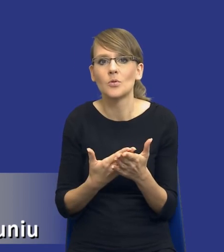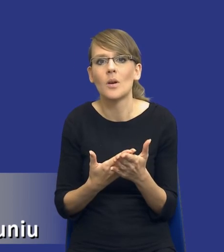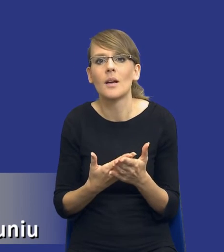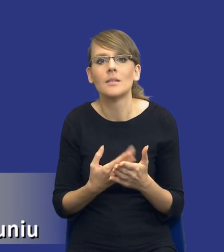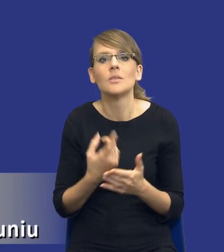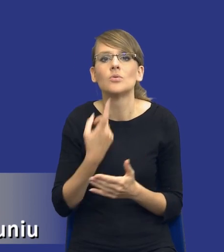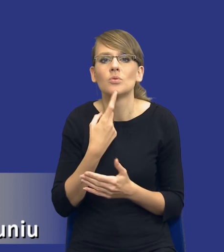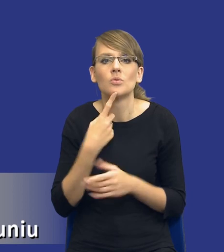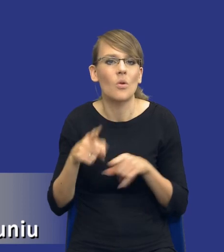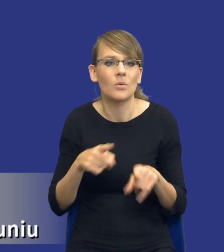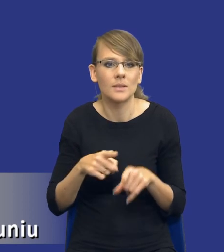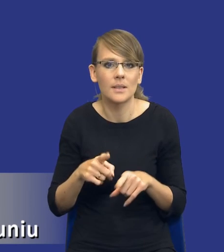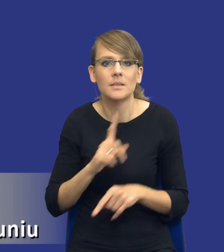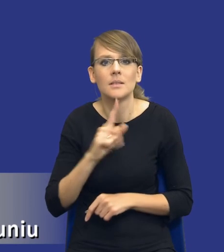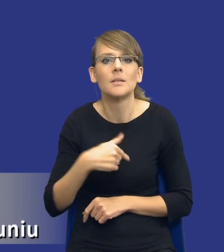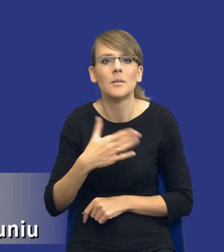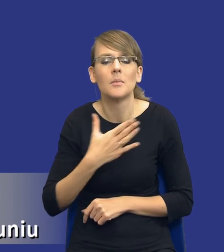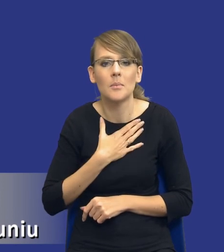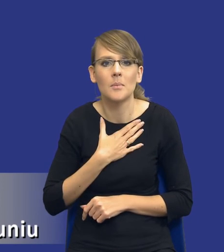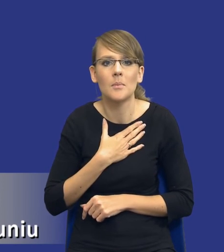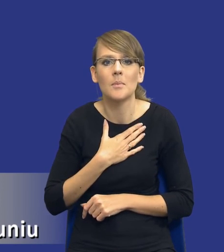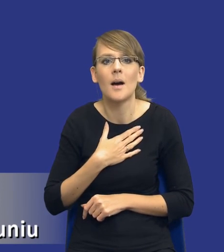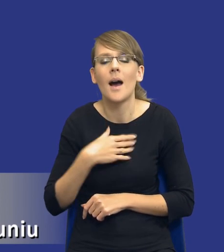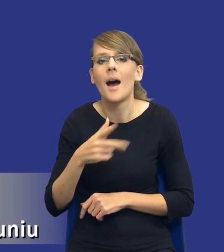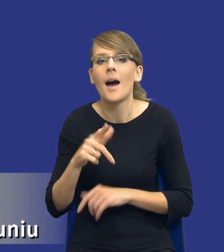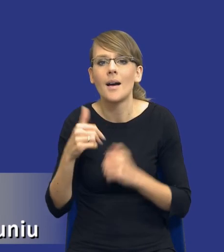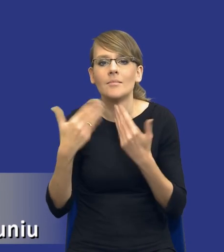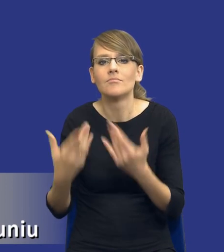znaczy, że mamy zaspokoić jakieś zidentyfikowane potrzeby.